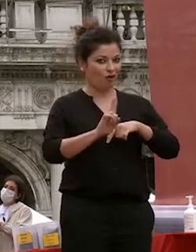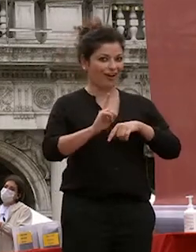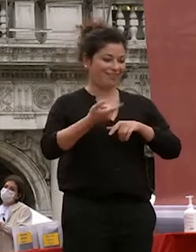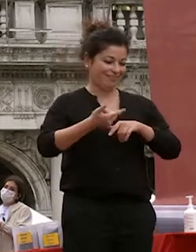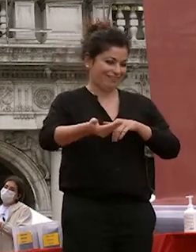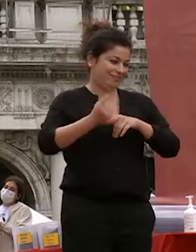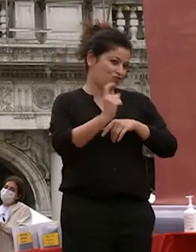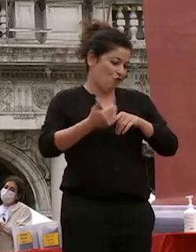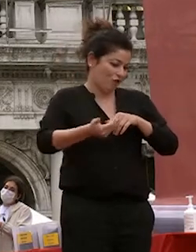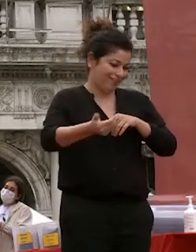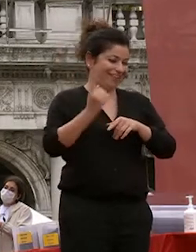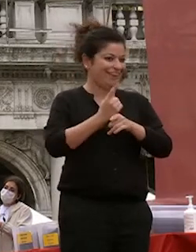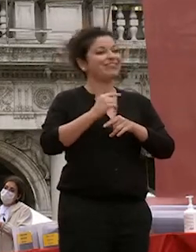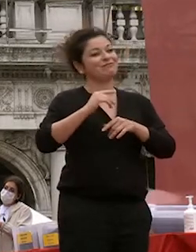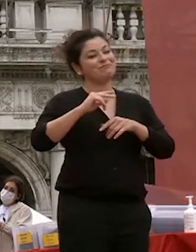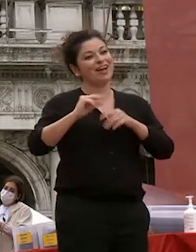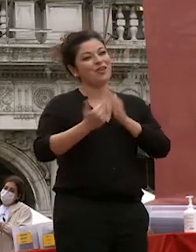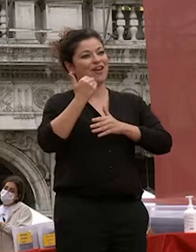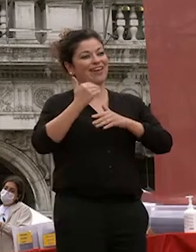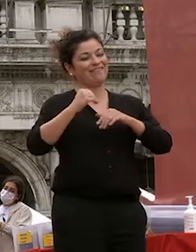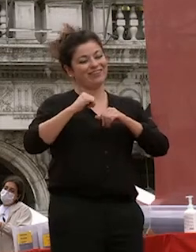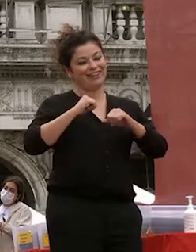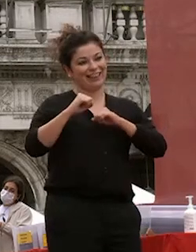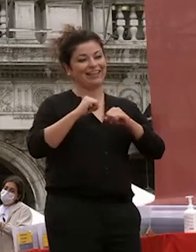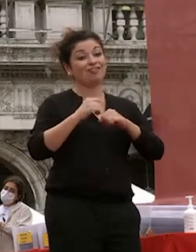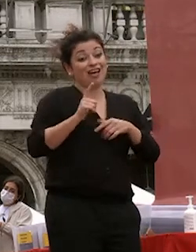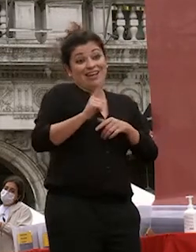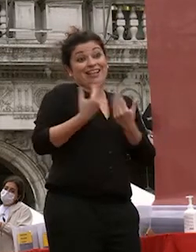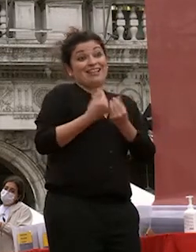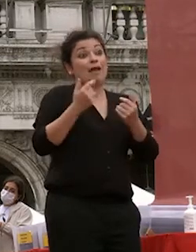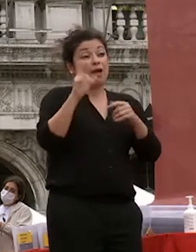giorni e sappiamo abbiamo avuto testimonianza costante di quanto siete